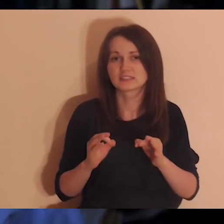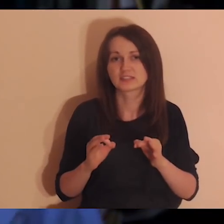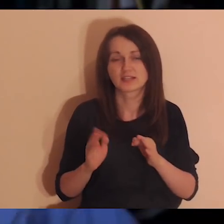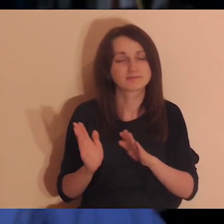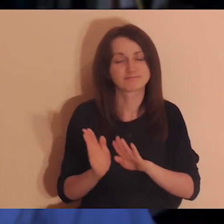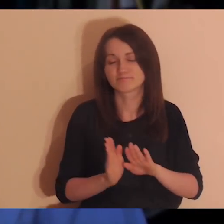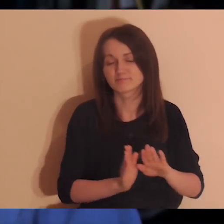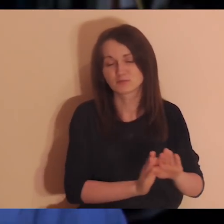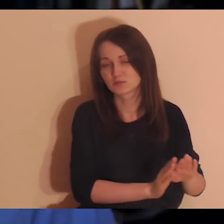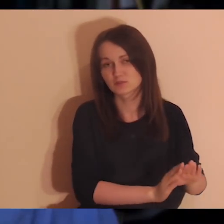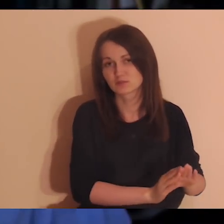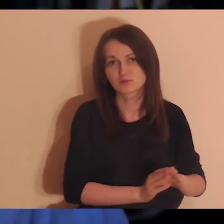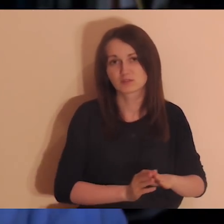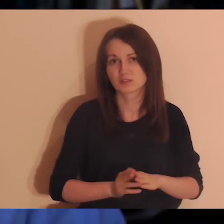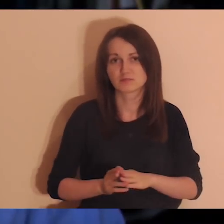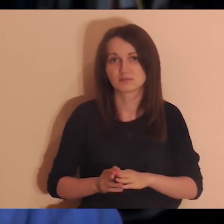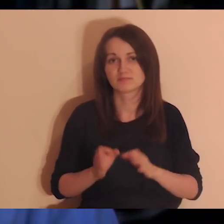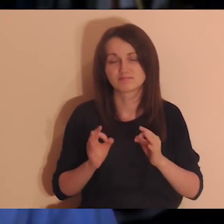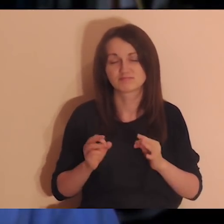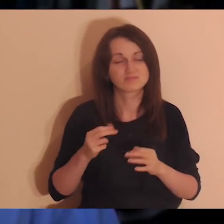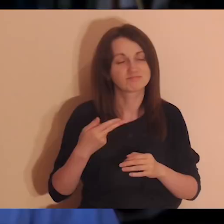to tymi relacjami dziś się nie zajmujemy, to jest ważne.